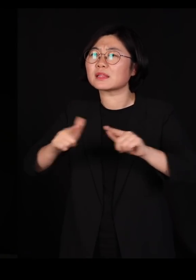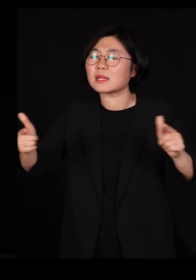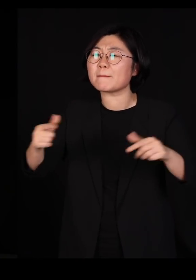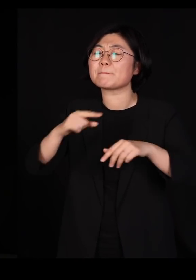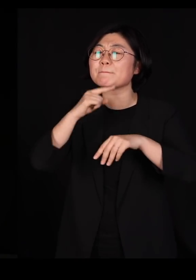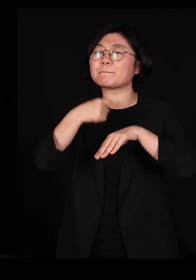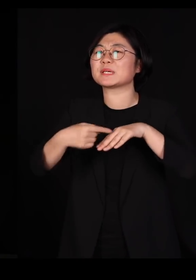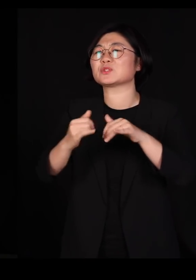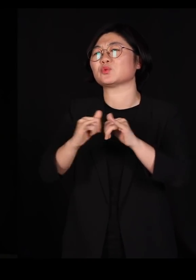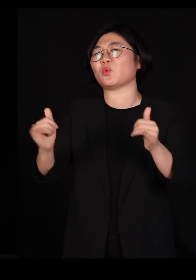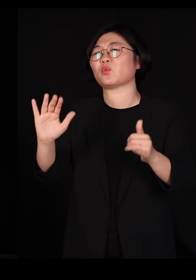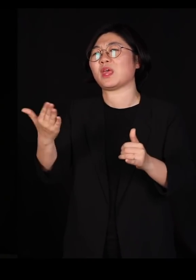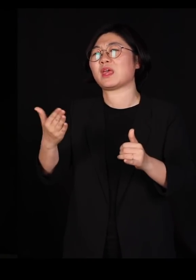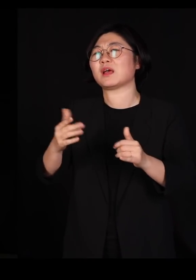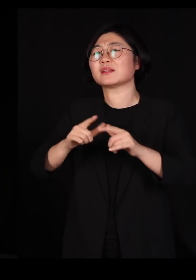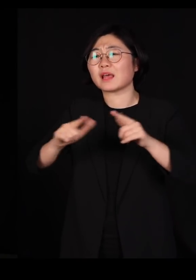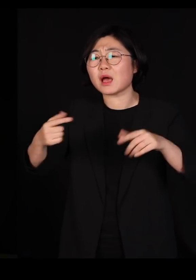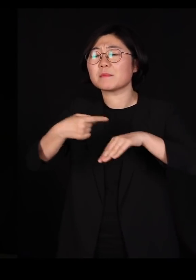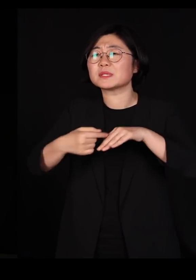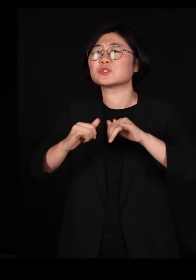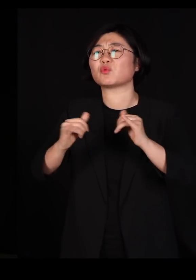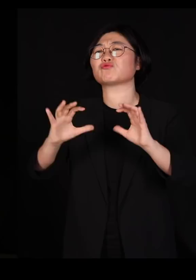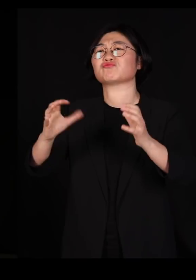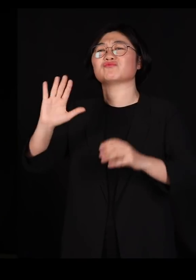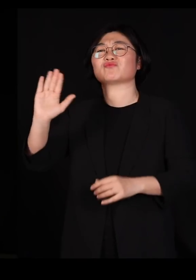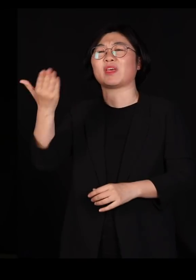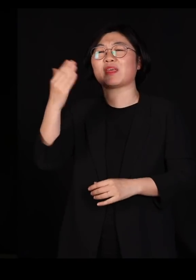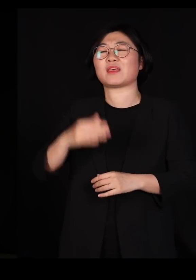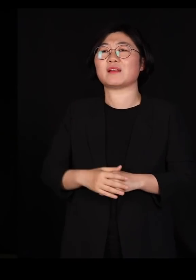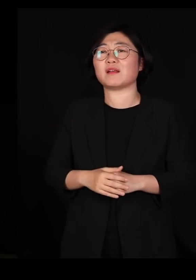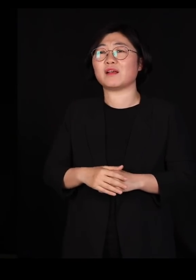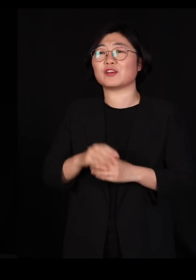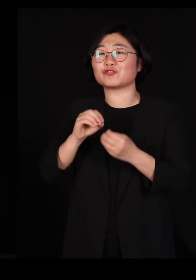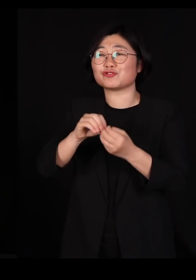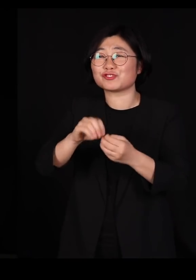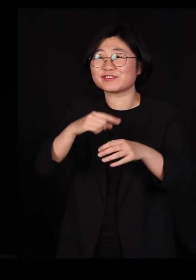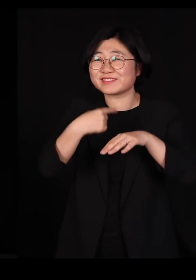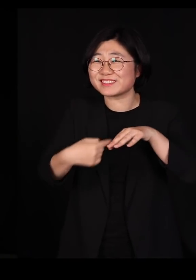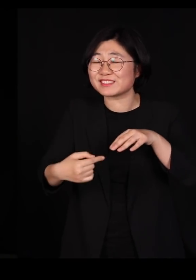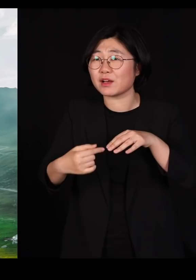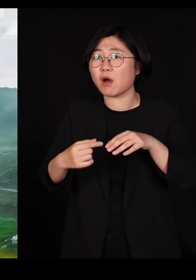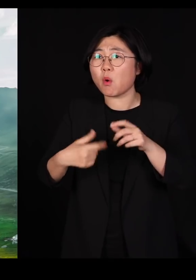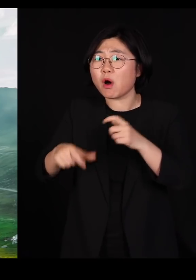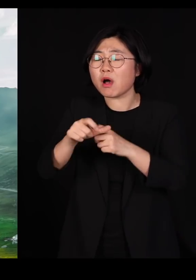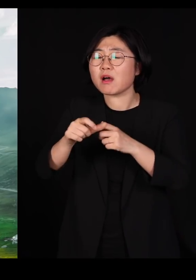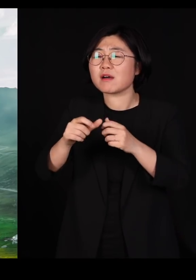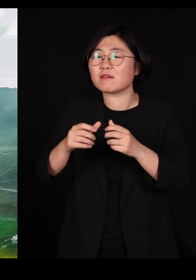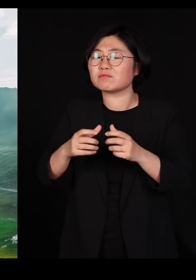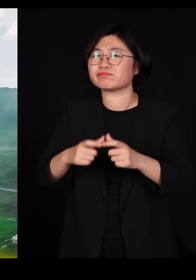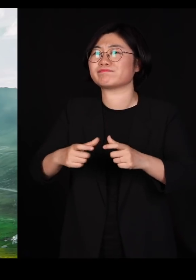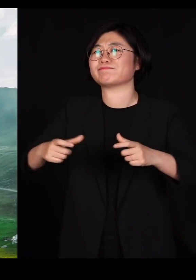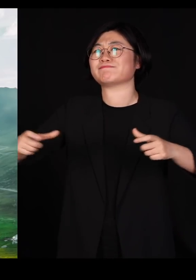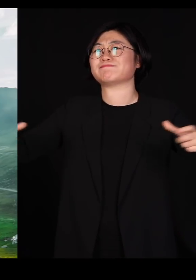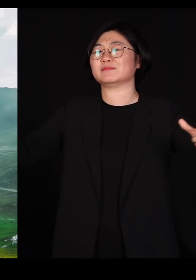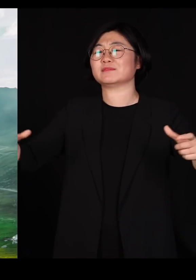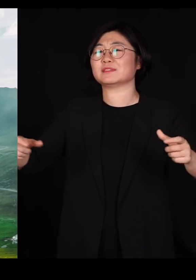다민족 국가가 되면 유전자가 훨씬 풍부하기 때문에요 섞여야 건강하고요